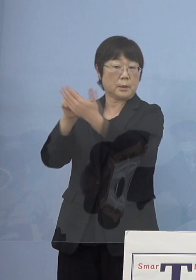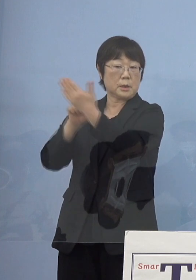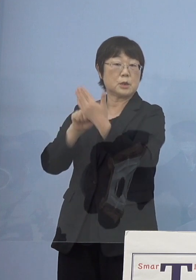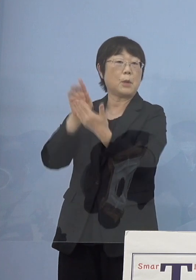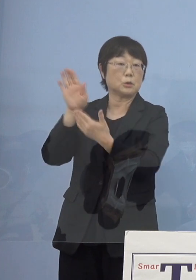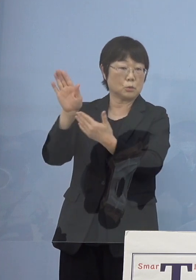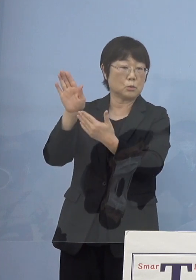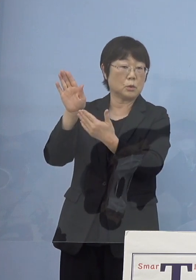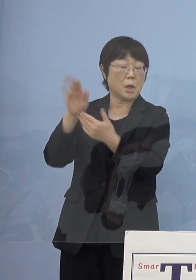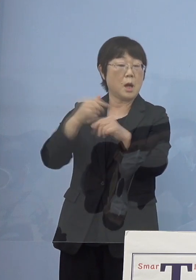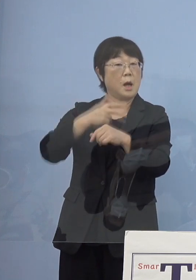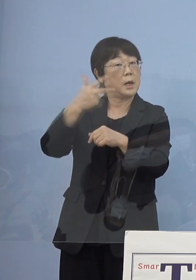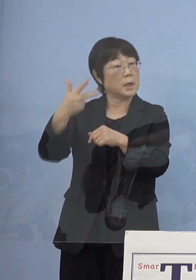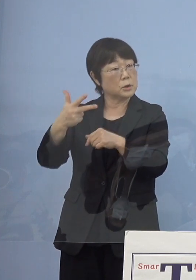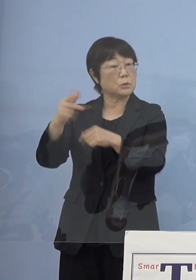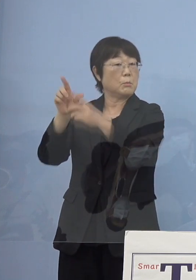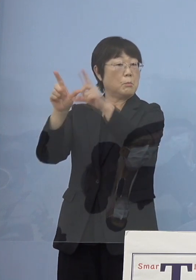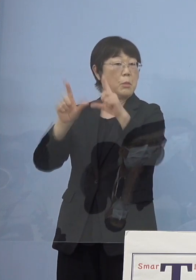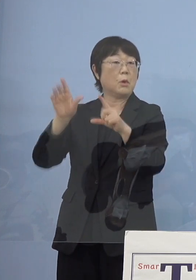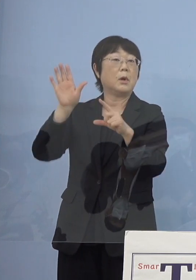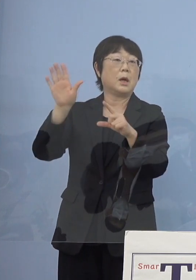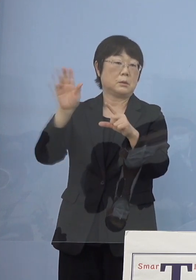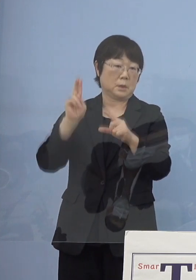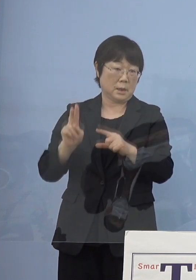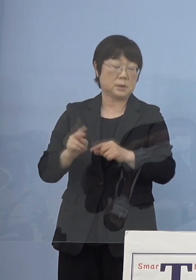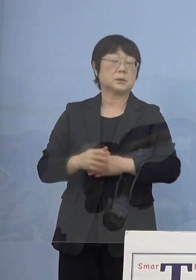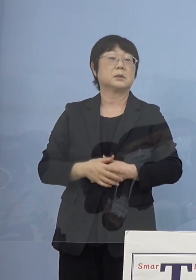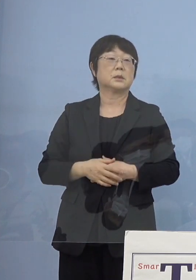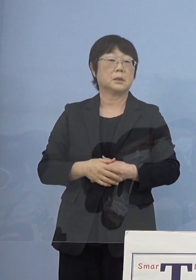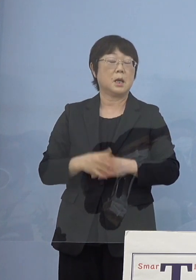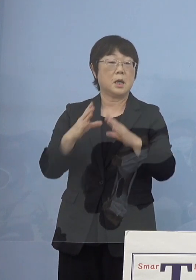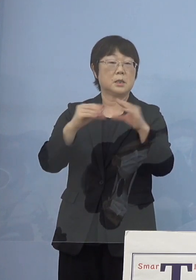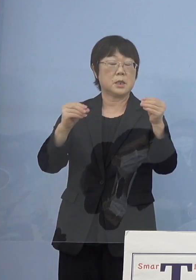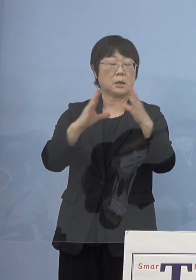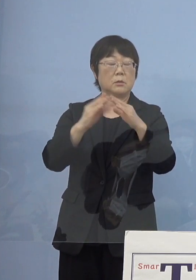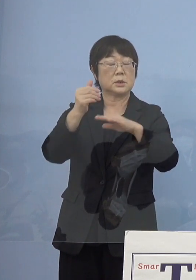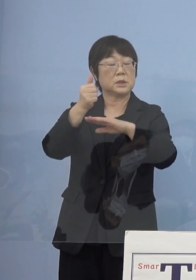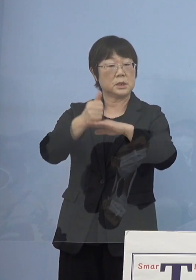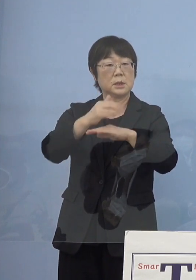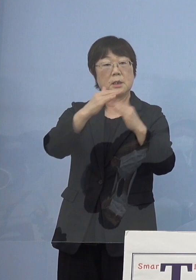来週にもという話がありますので 全国知事会でもこれに合わせて